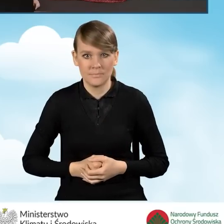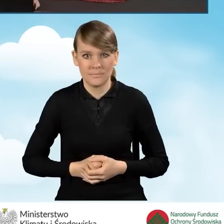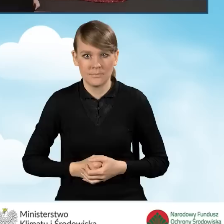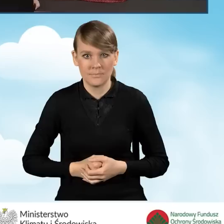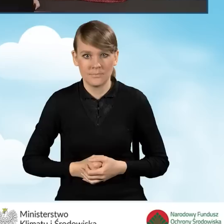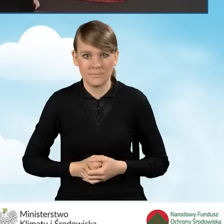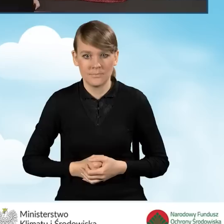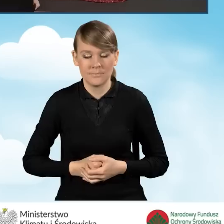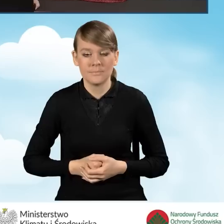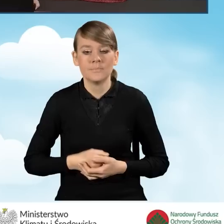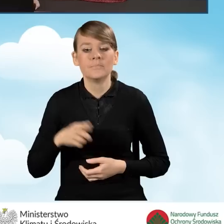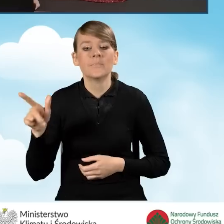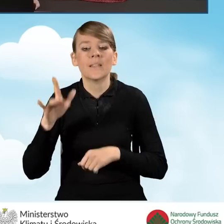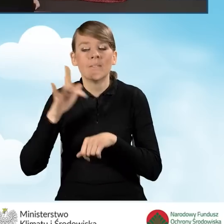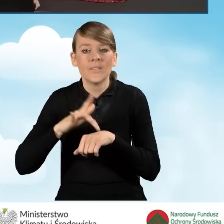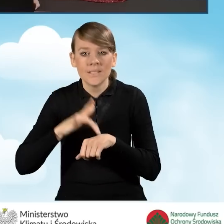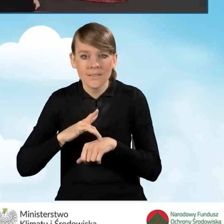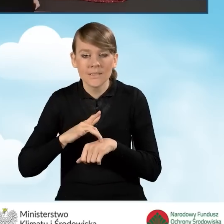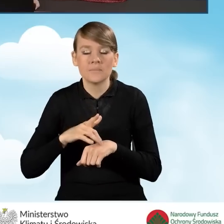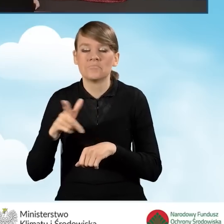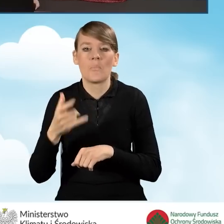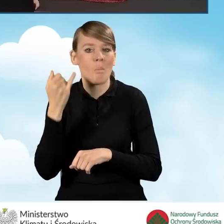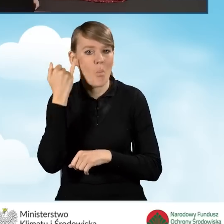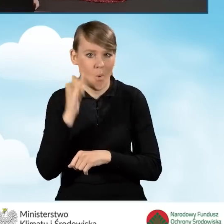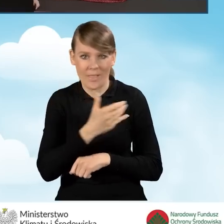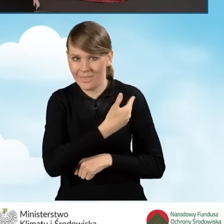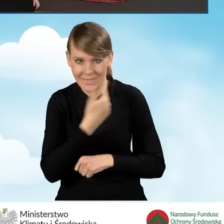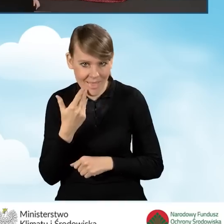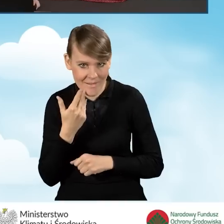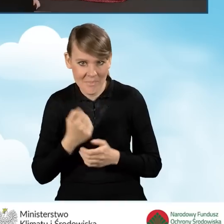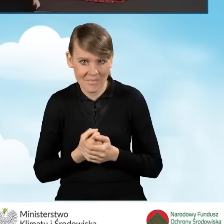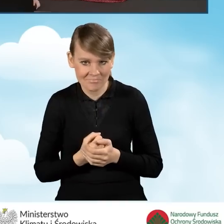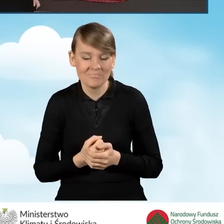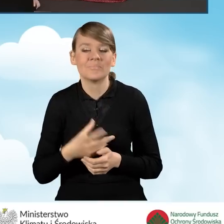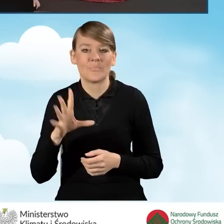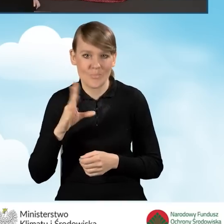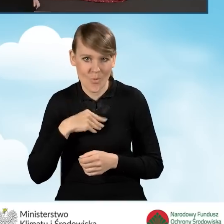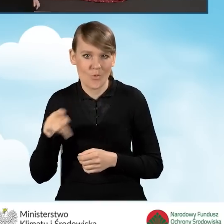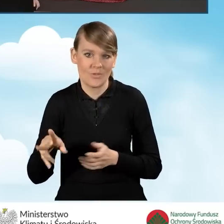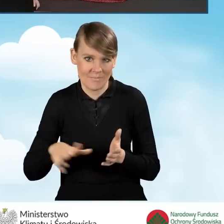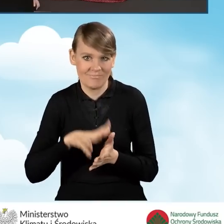Otrzymaliśmy wynik weryfikacji, że wniosek nie zawiera błędów. Możemy w tej chwili zatwierdzić nasz wniosek.